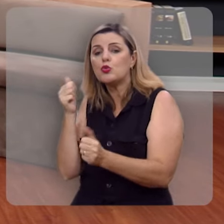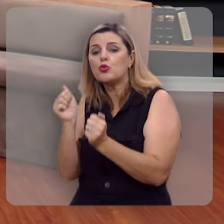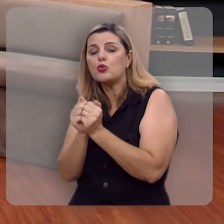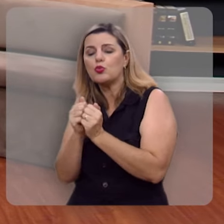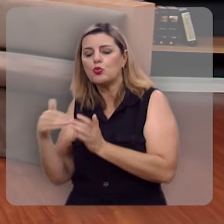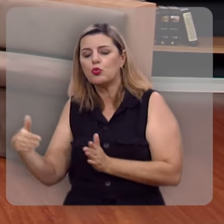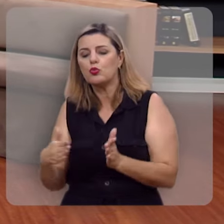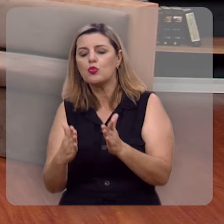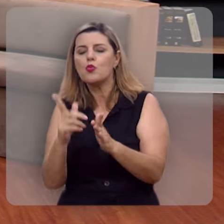de águas.